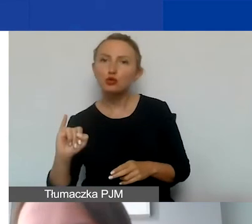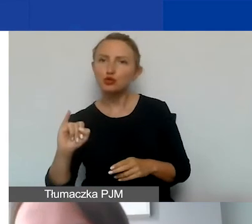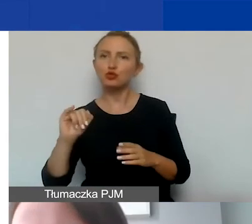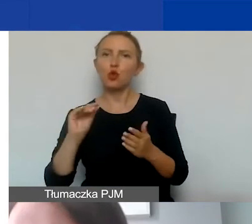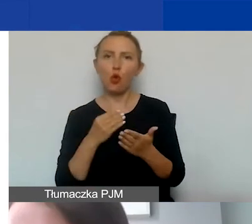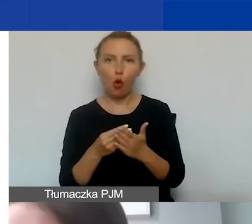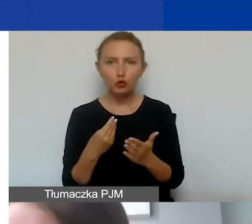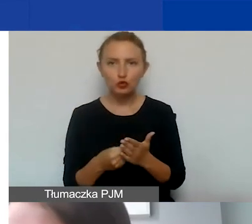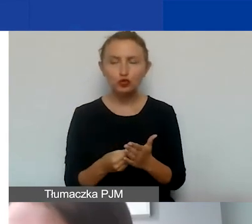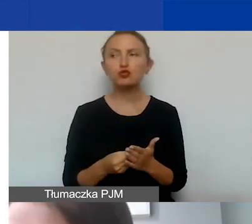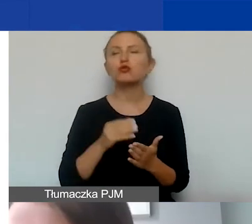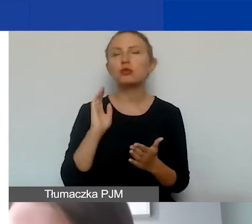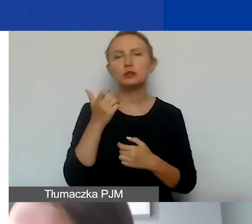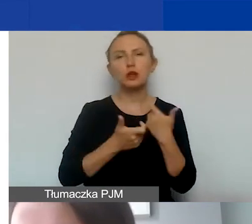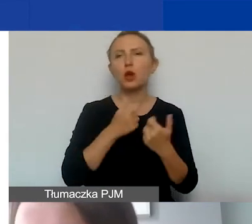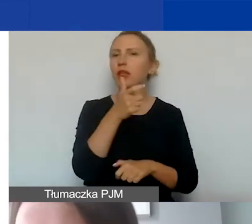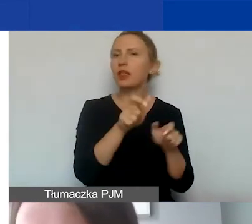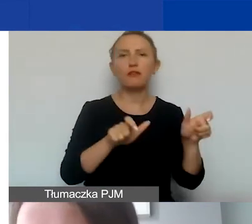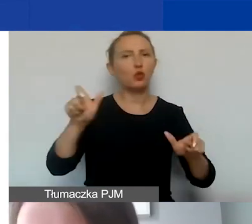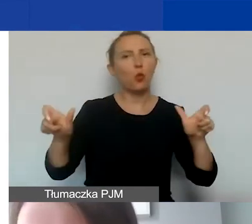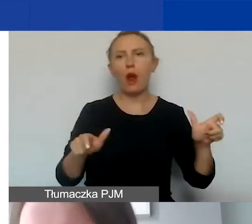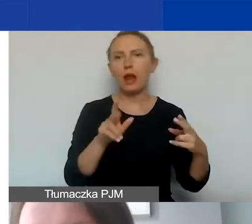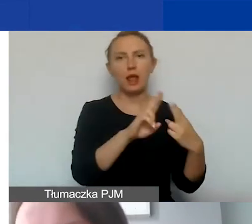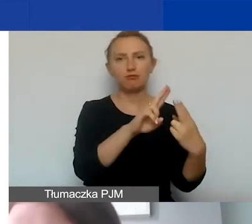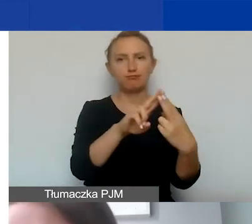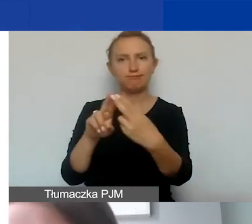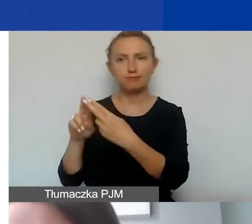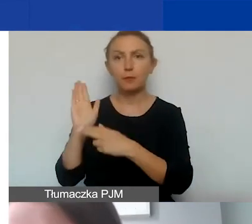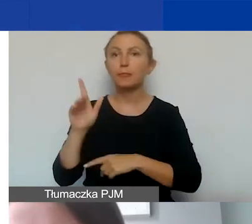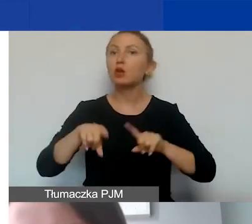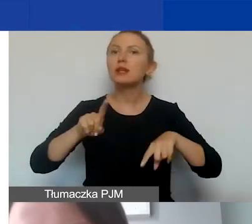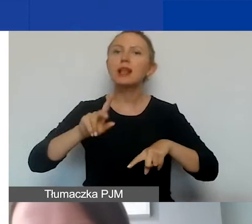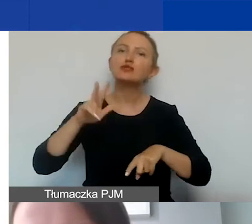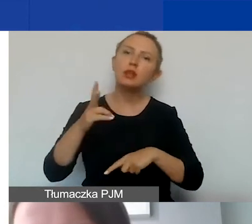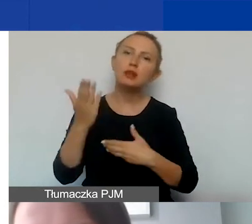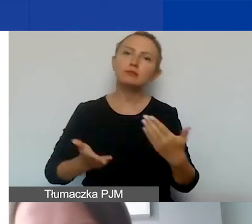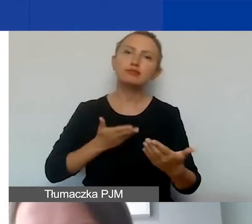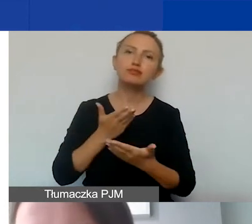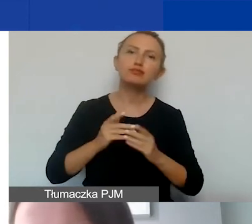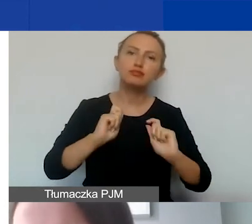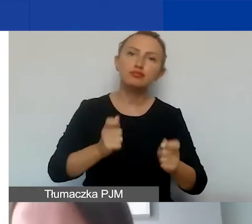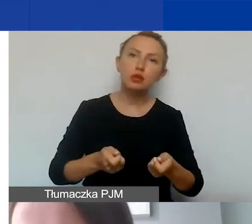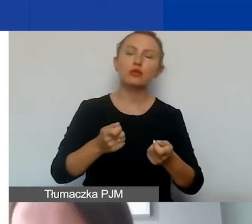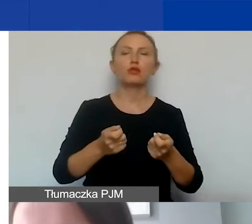który będziemy ustalać indywidualnie w zależności od tego, kiedy złożą państwo wniosek w naborze ciągłym